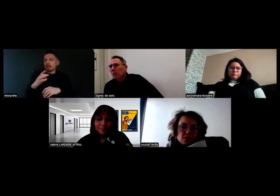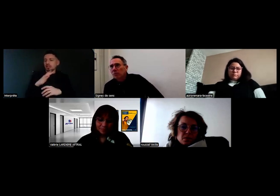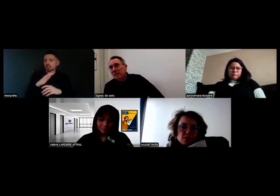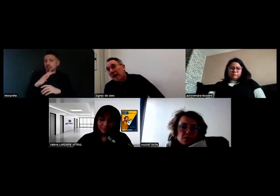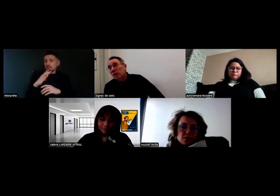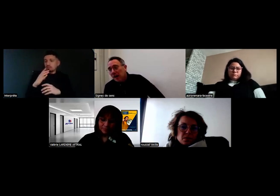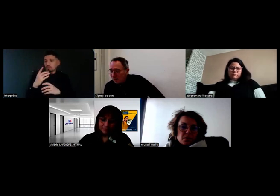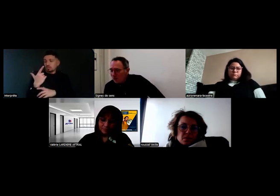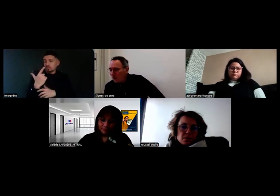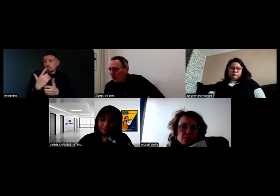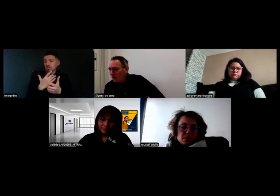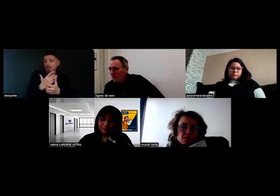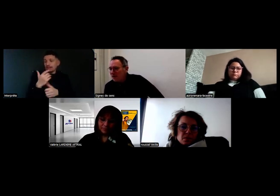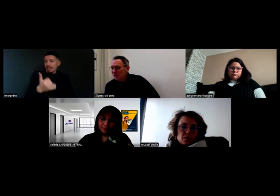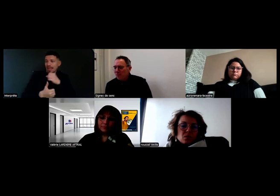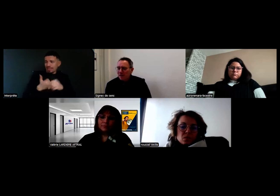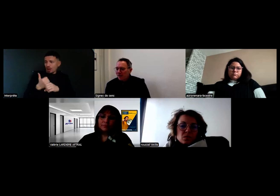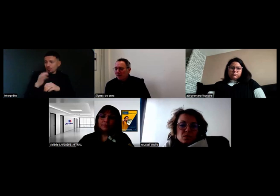non ça fait un an que Will est chez vous,